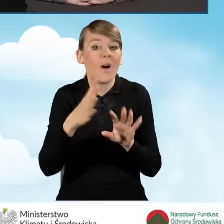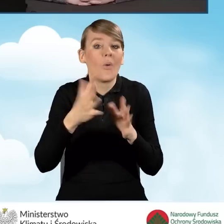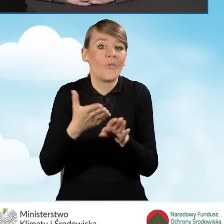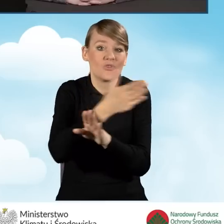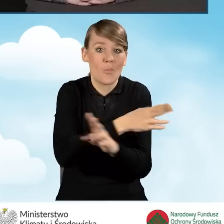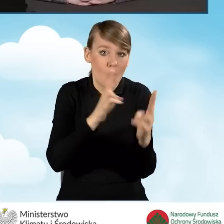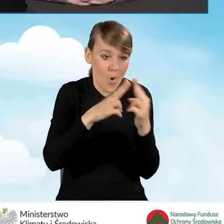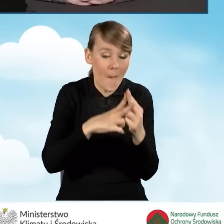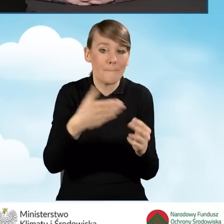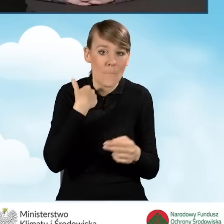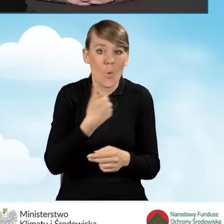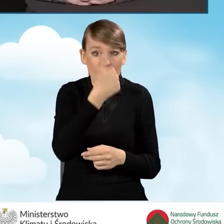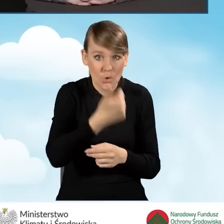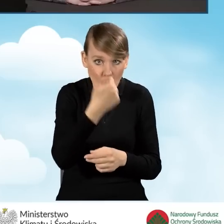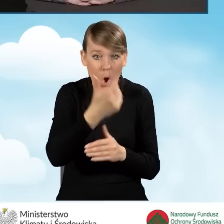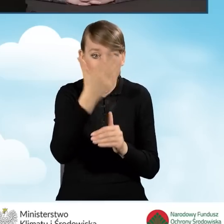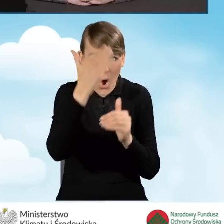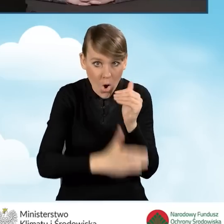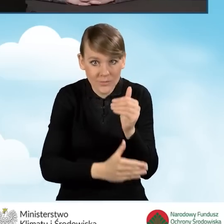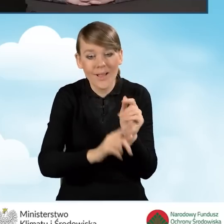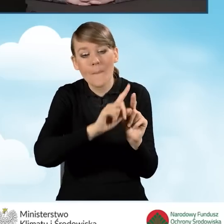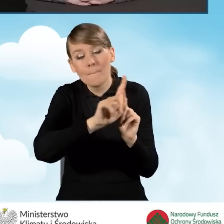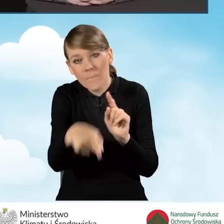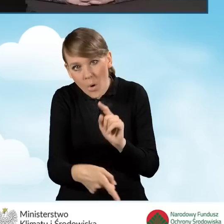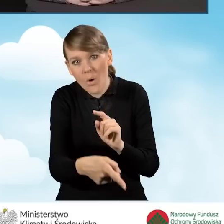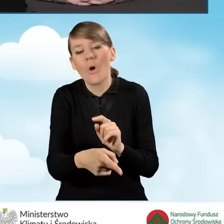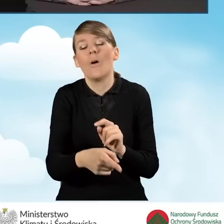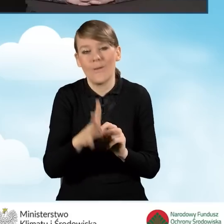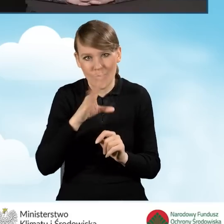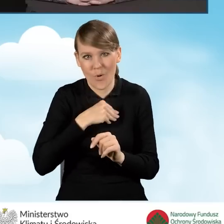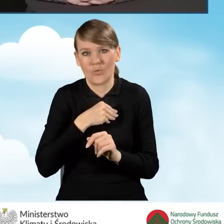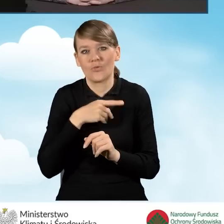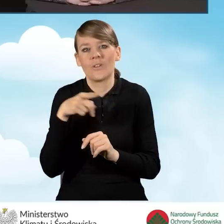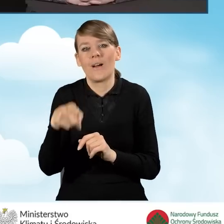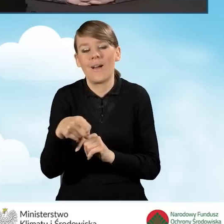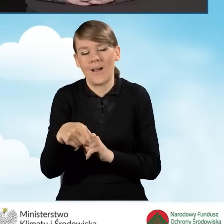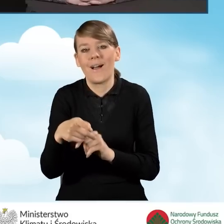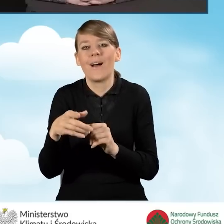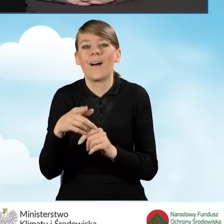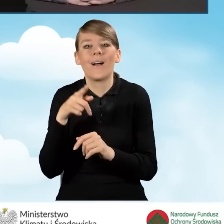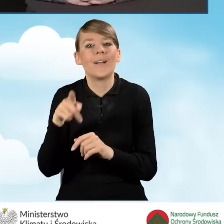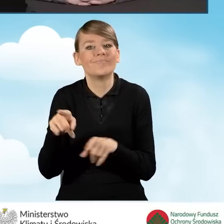Od następnego dnia można przedstawiać do nowego porozumienia koszty kwalifikowane